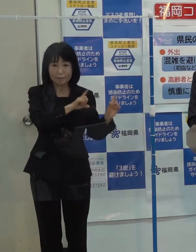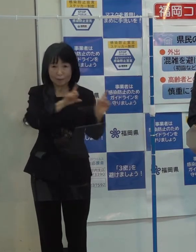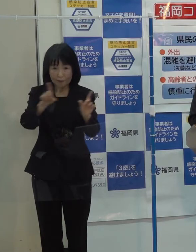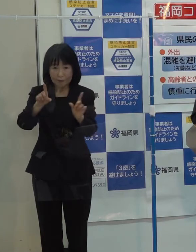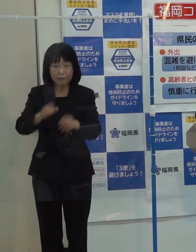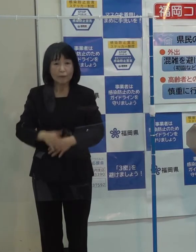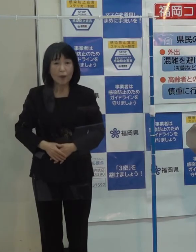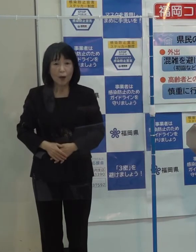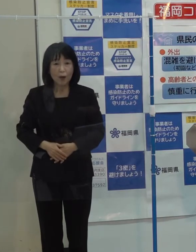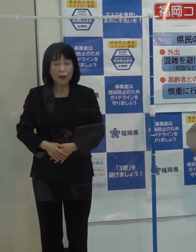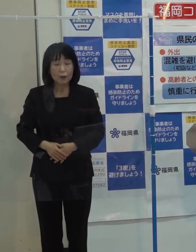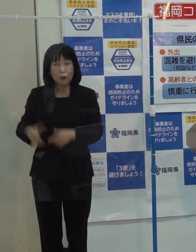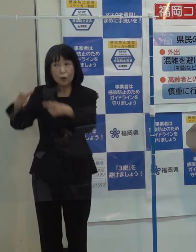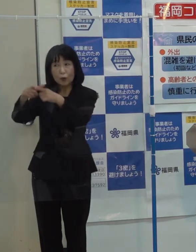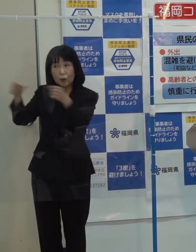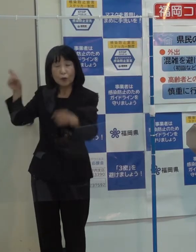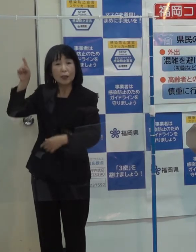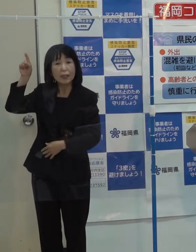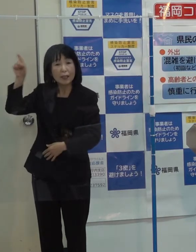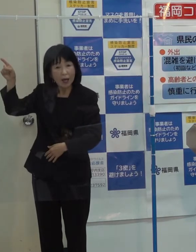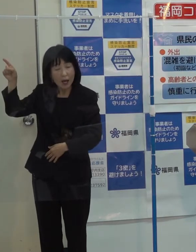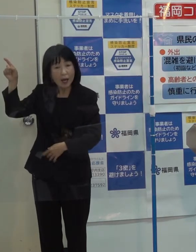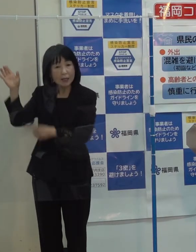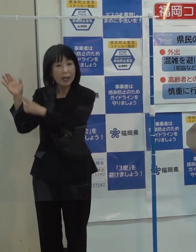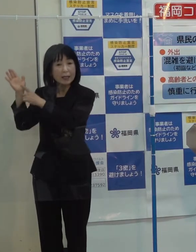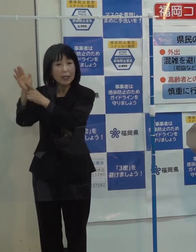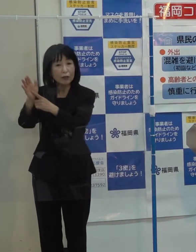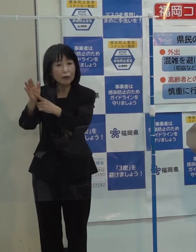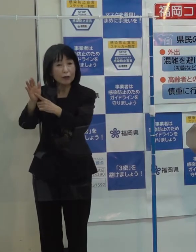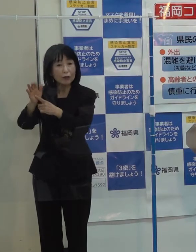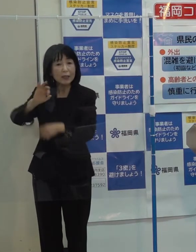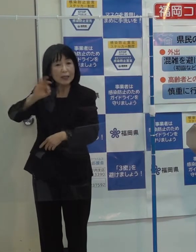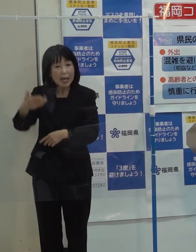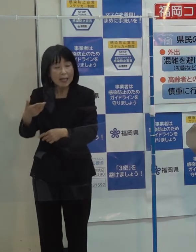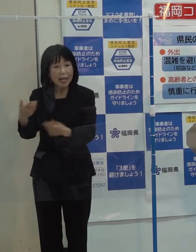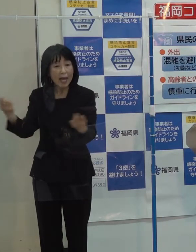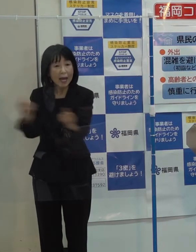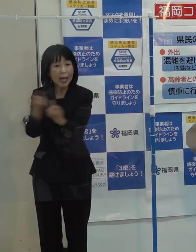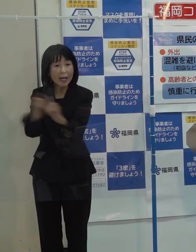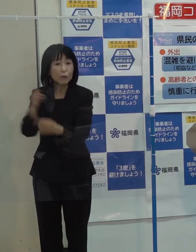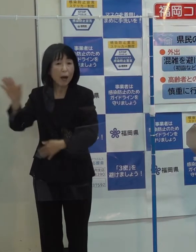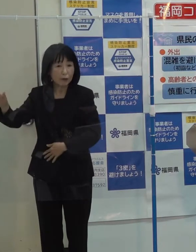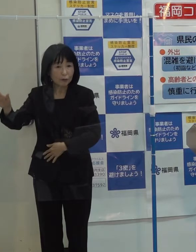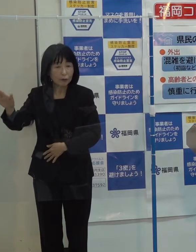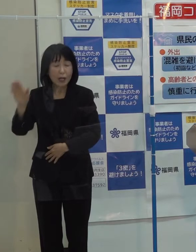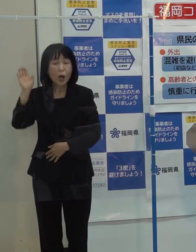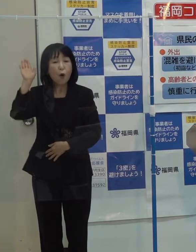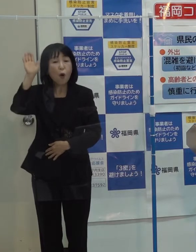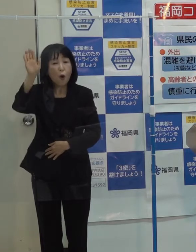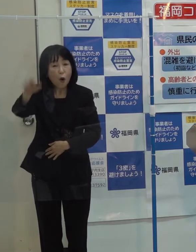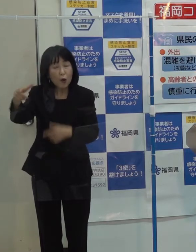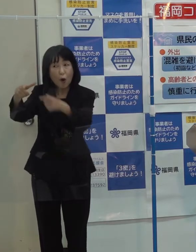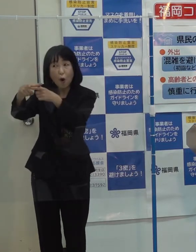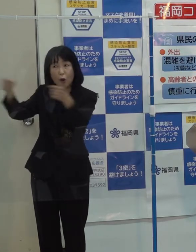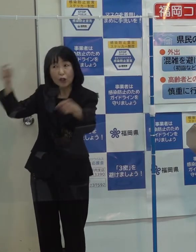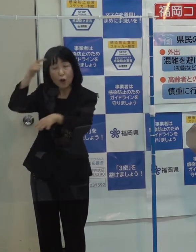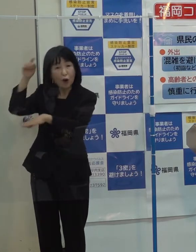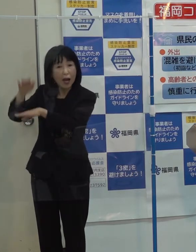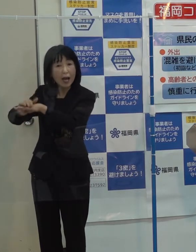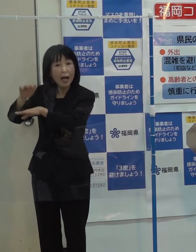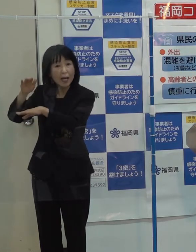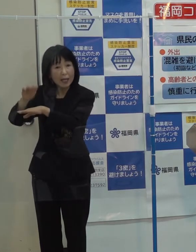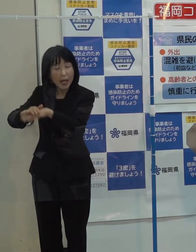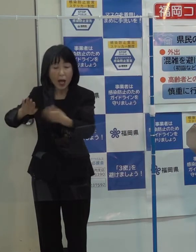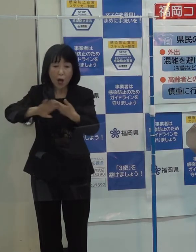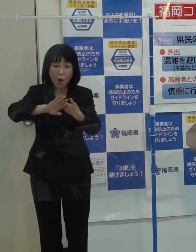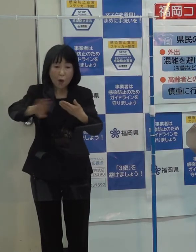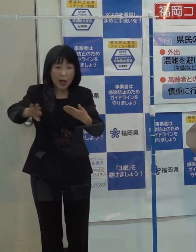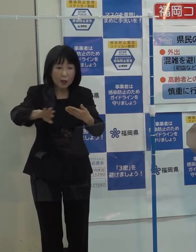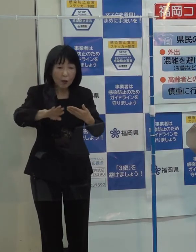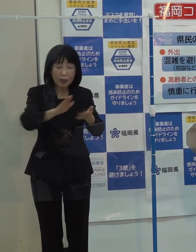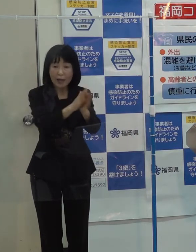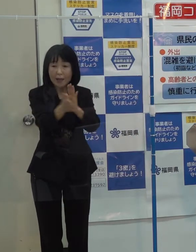国から今回 一部税制改正についても出てきていますが 今後の国の考え方とか他の地域の動向も踏まえて